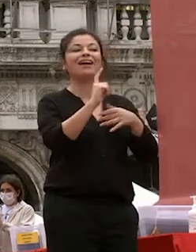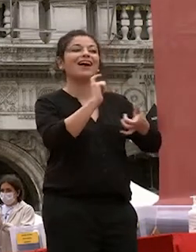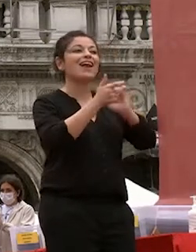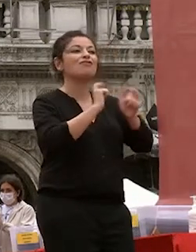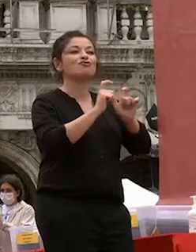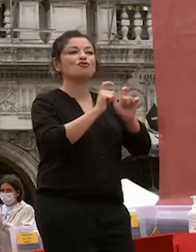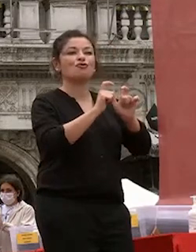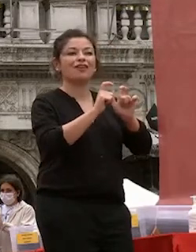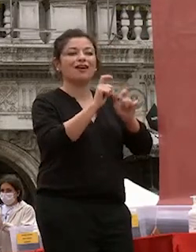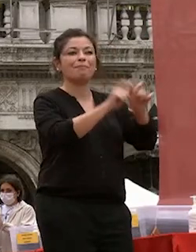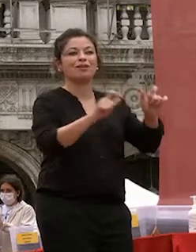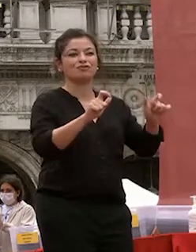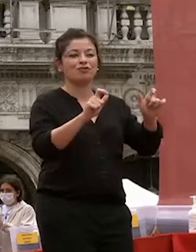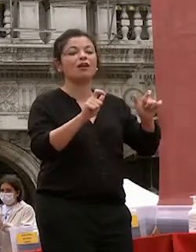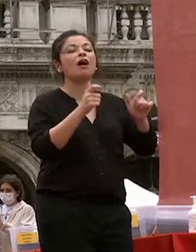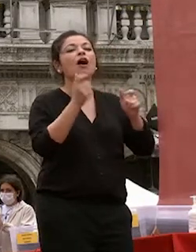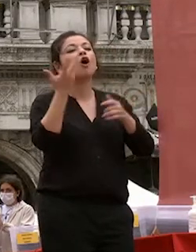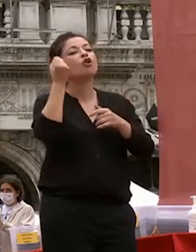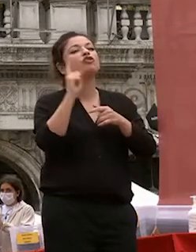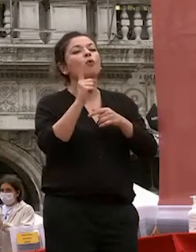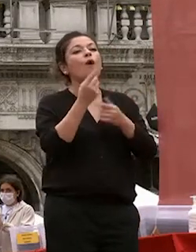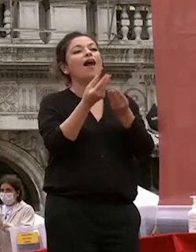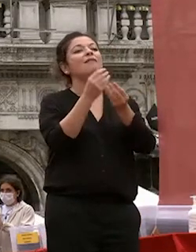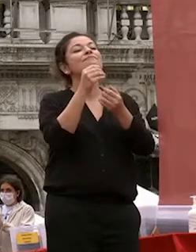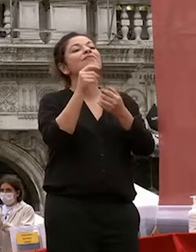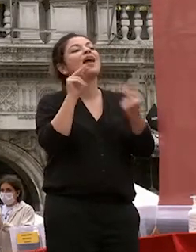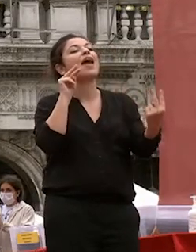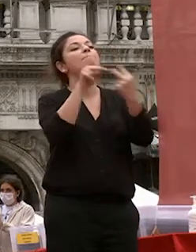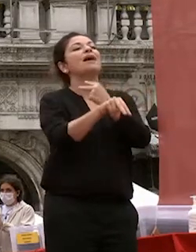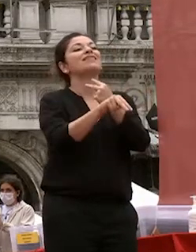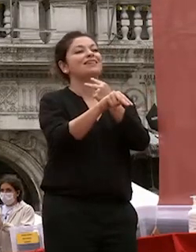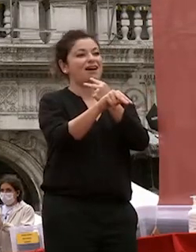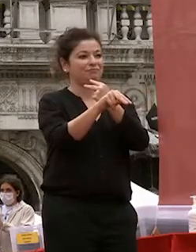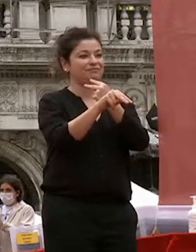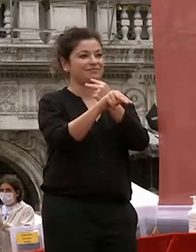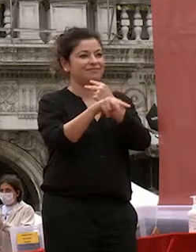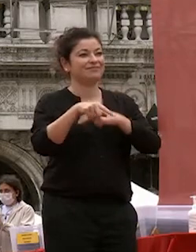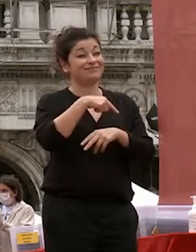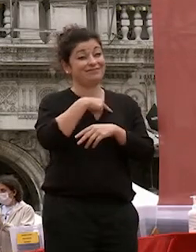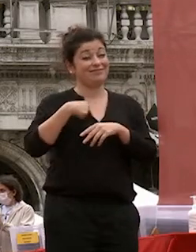si tratta del concetto di empatia il cinese reso con il carattere su che